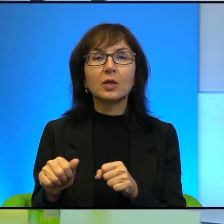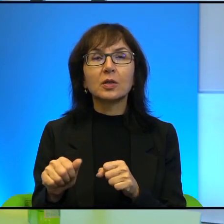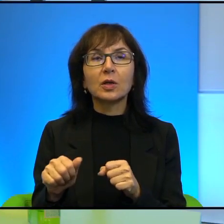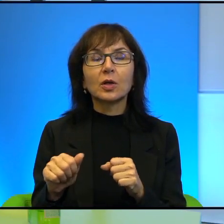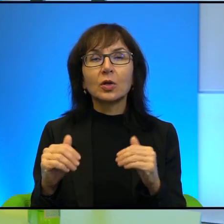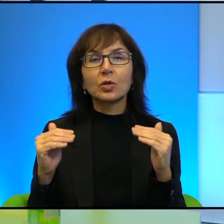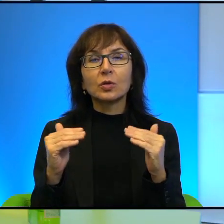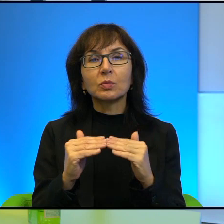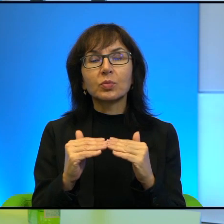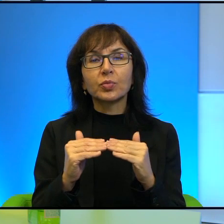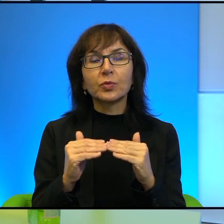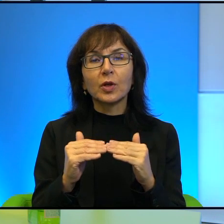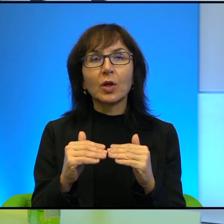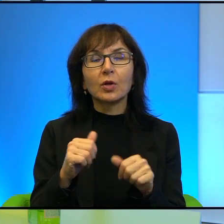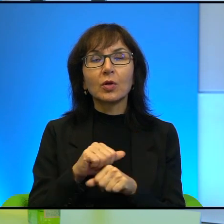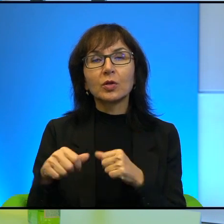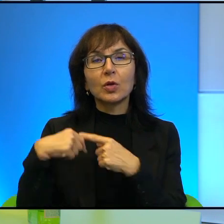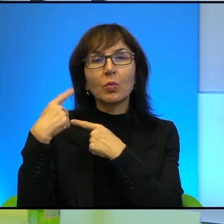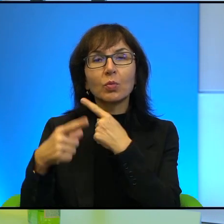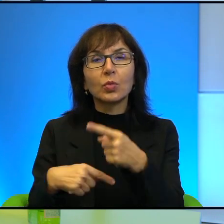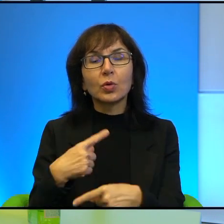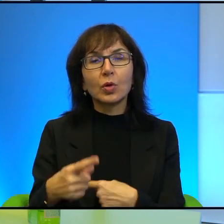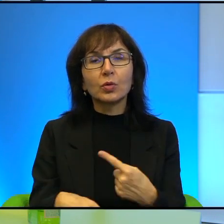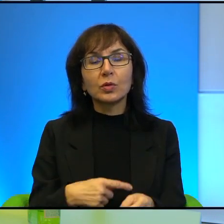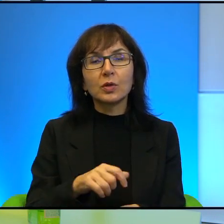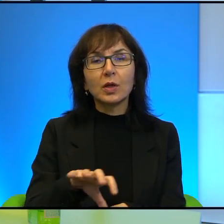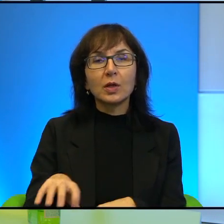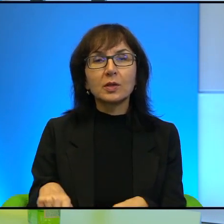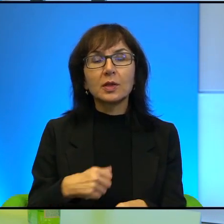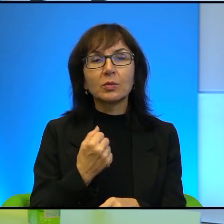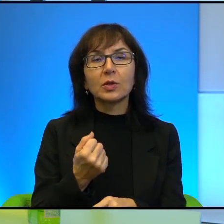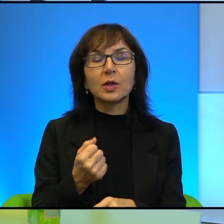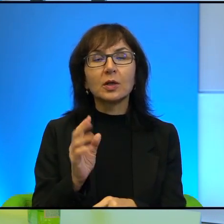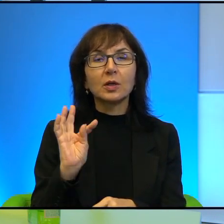to jest proces, prawda? To jest proces pozbawiania ich pewnych po prostu